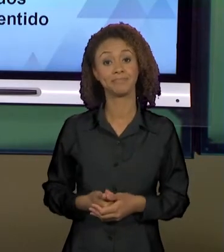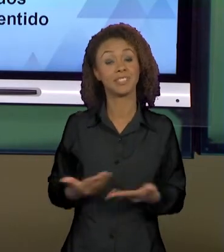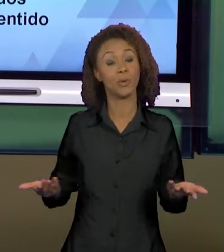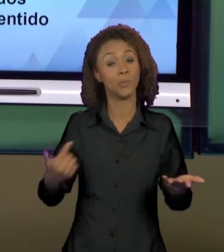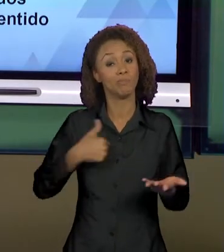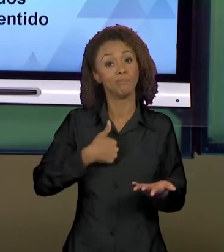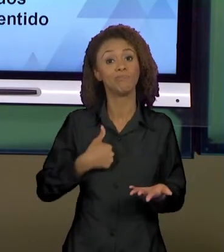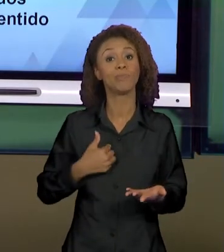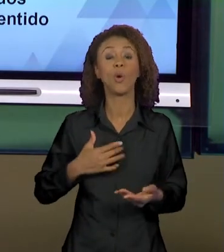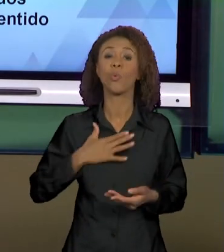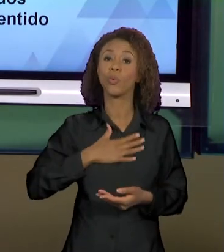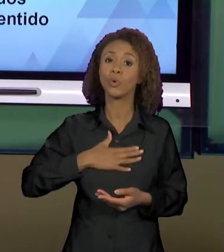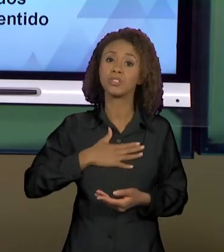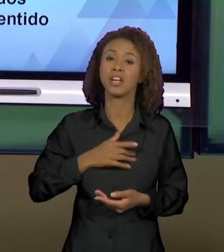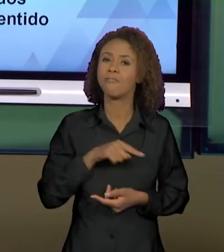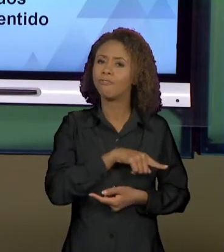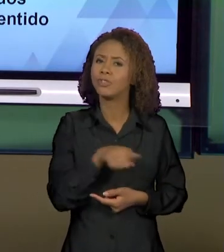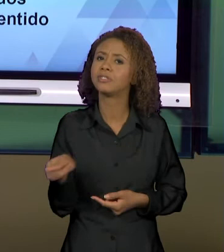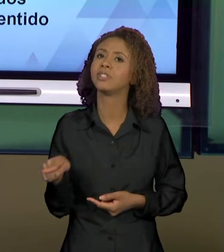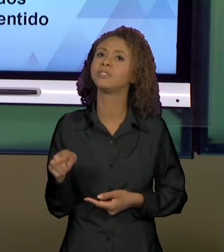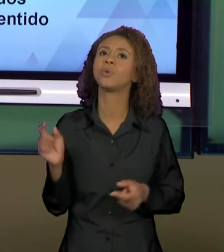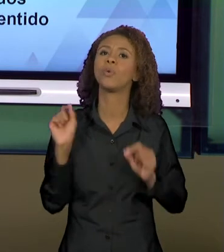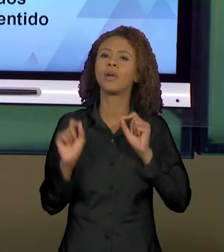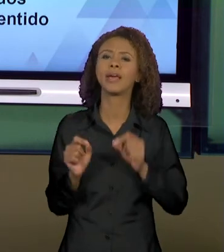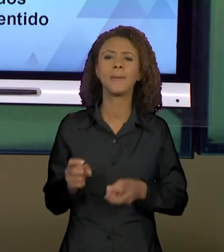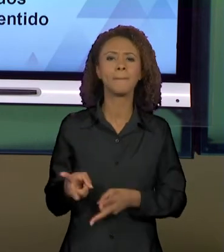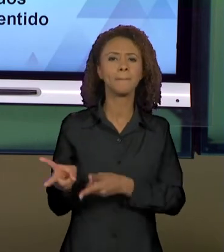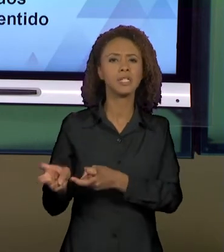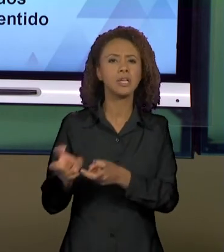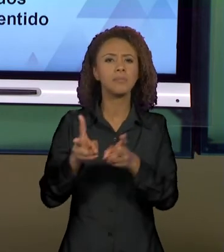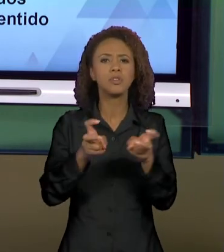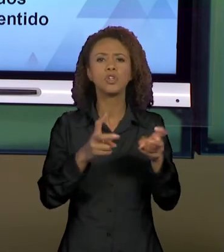VOCÊS PERCEBESSEM ESSES MODOS DE DIZER. ENTÃO,